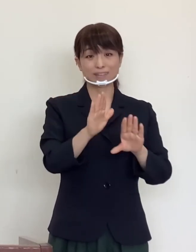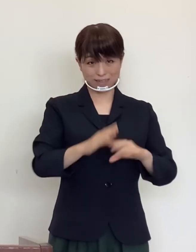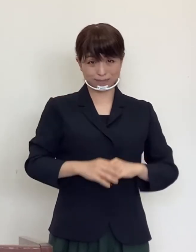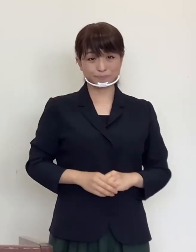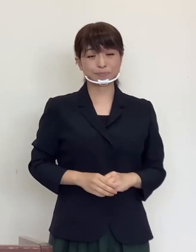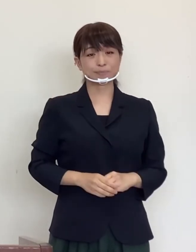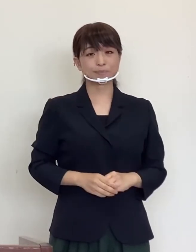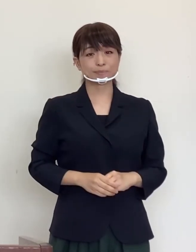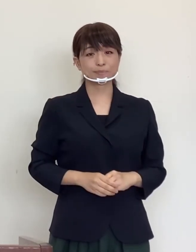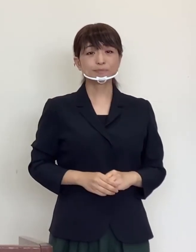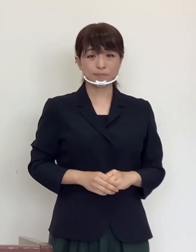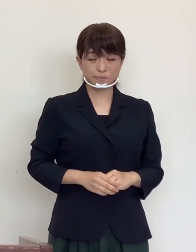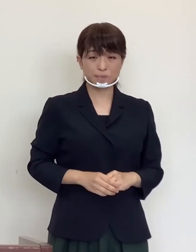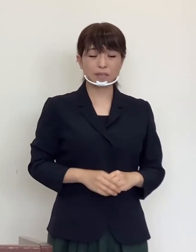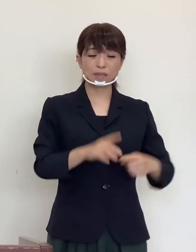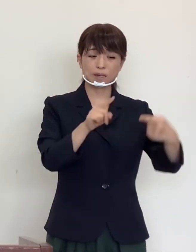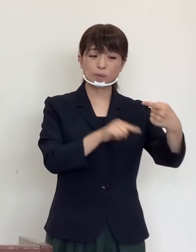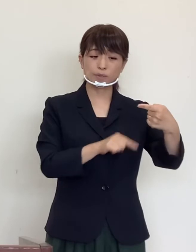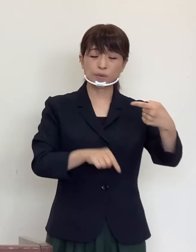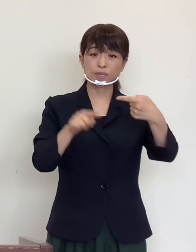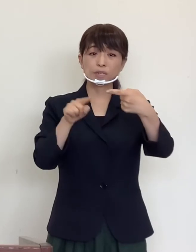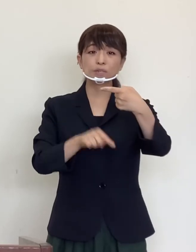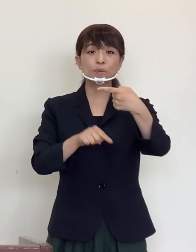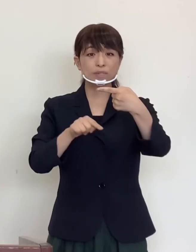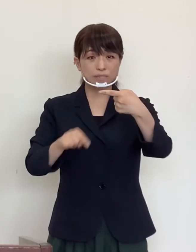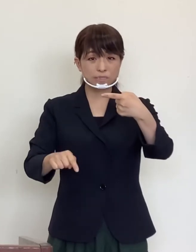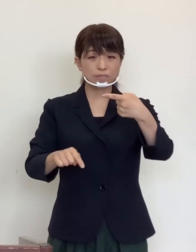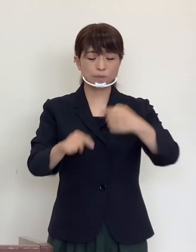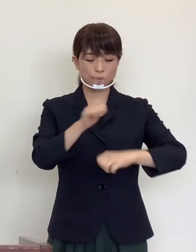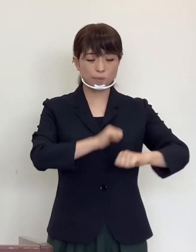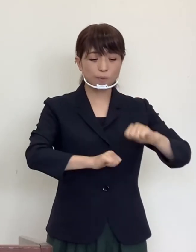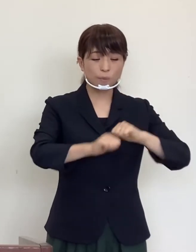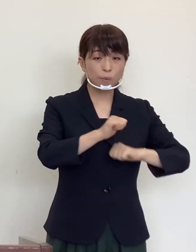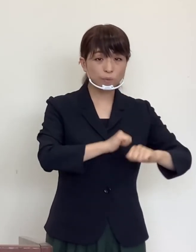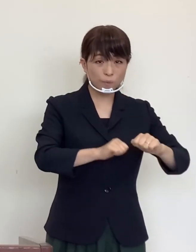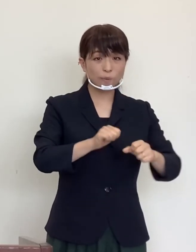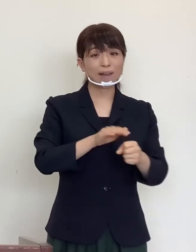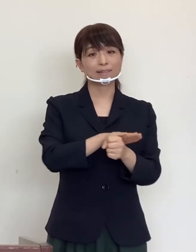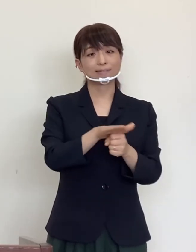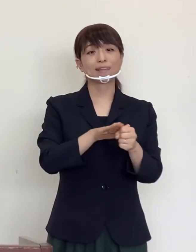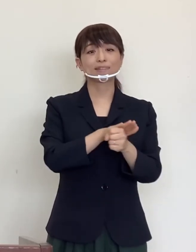その分 お一人お一人の行動が大切になってまいります